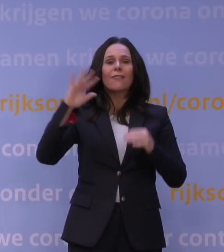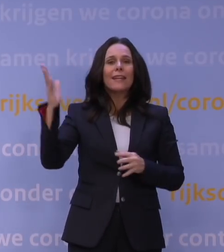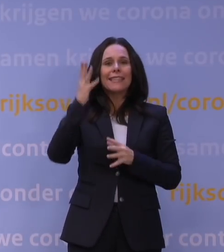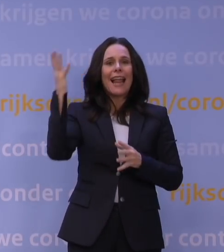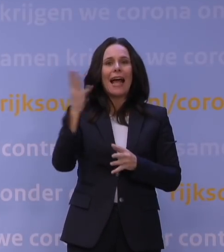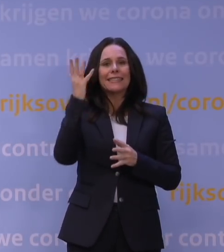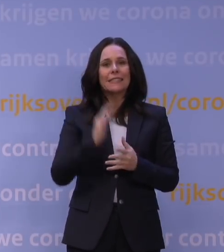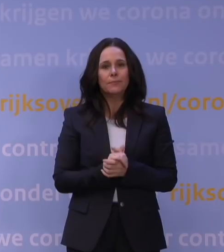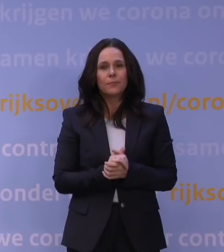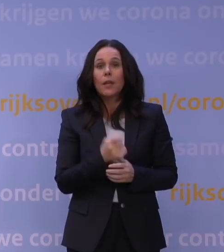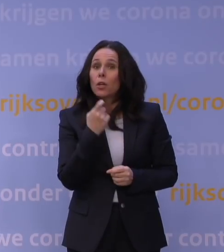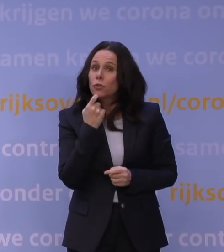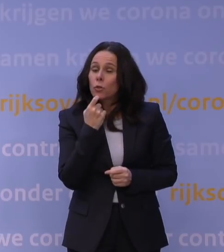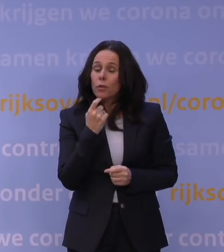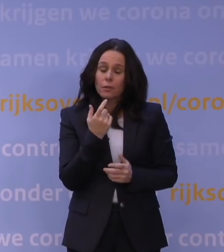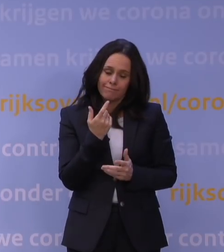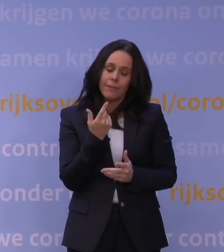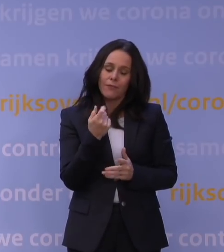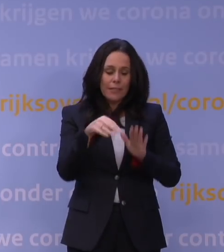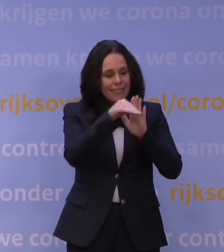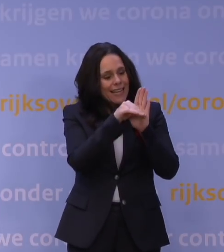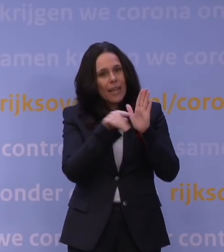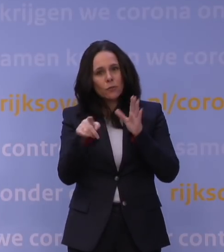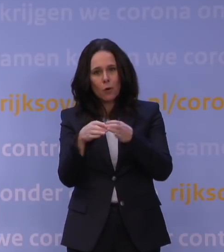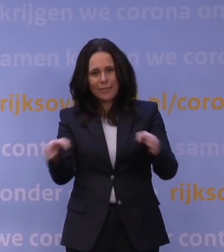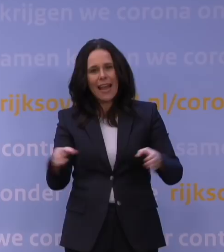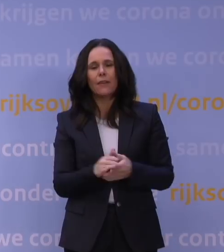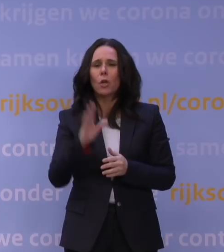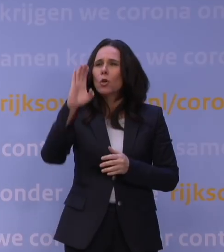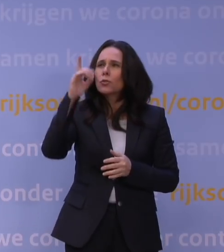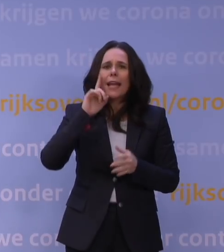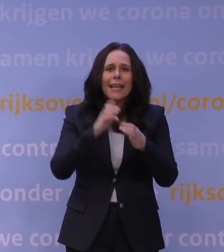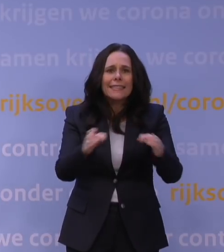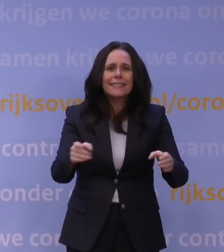Natuurlijk zijn er financiële regelingen voor bedrijven, voor culturele instellingen en sportorganisaties,